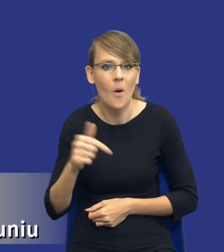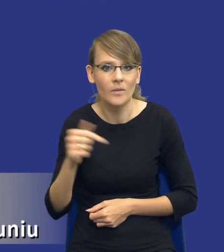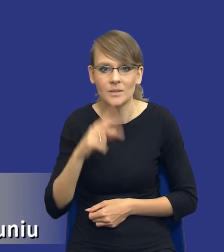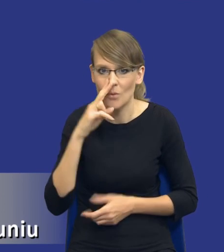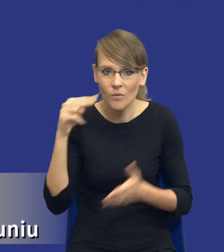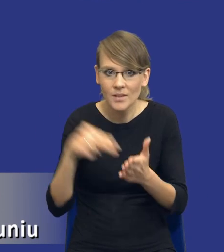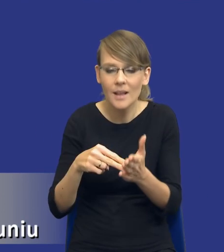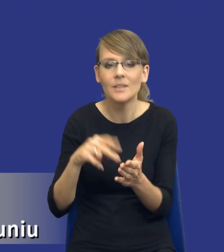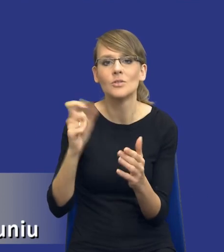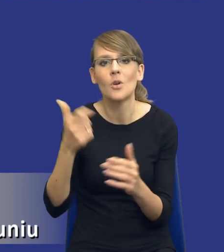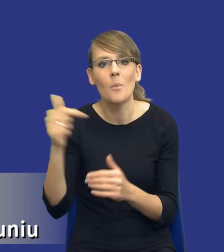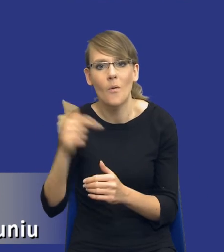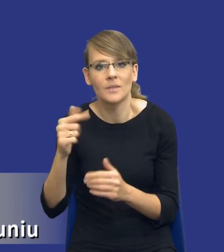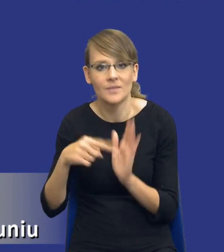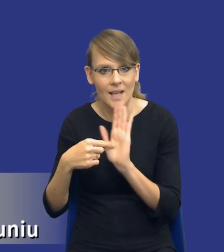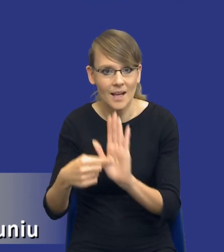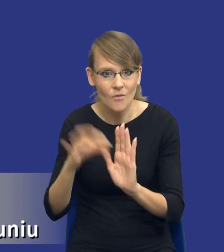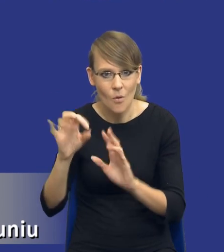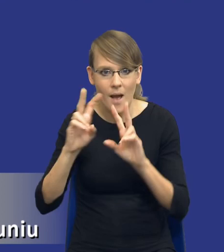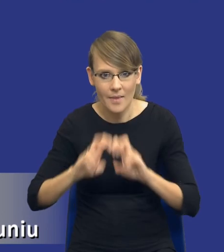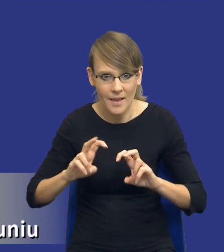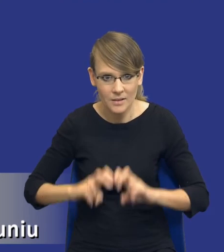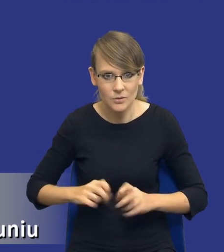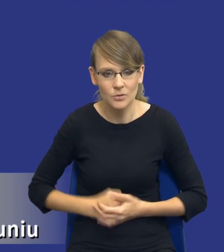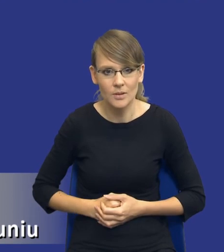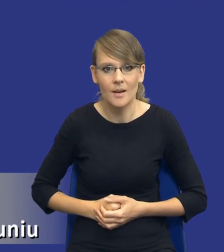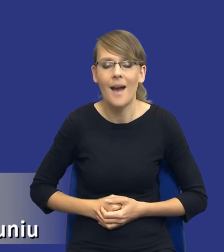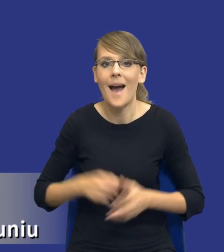powinien wskazywać w swojej analizie. Natomiast zakres tej analizy w sensie